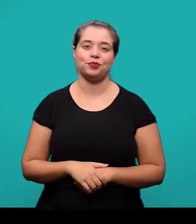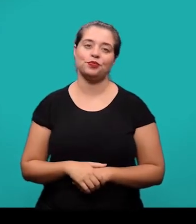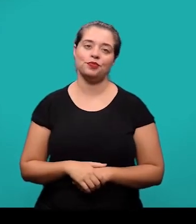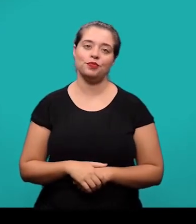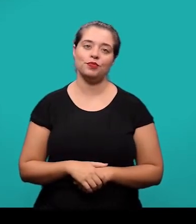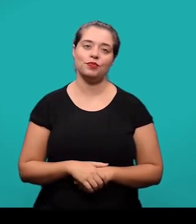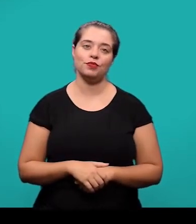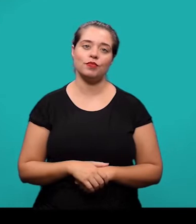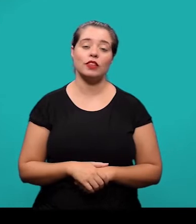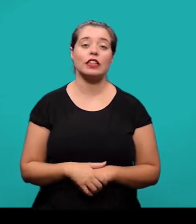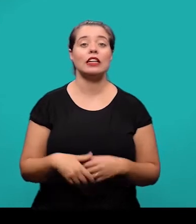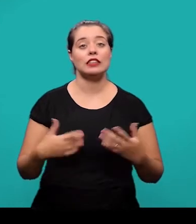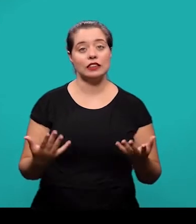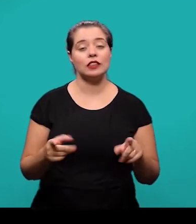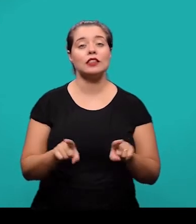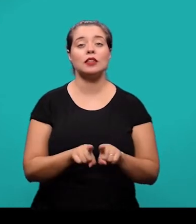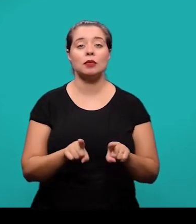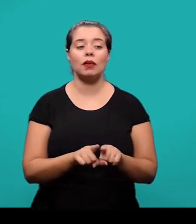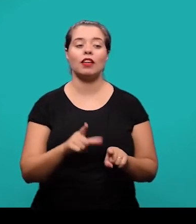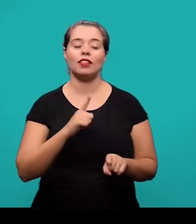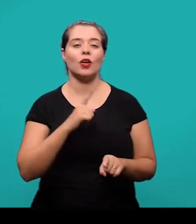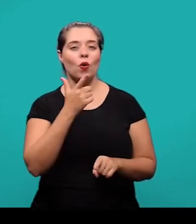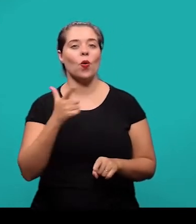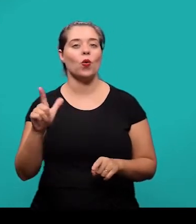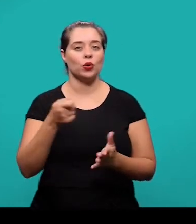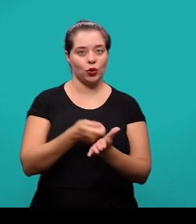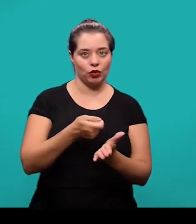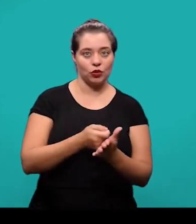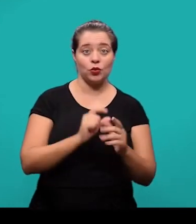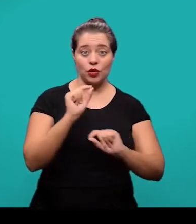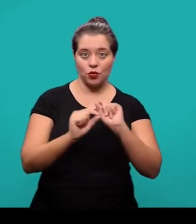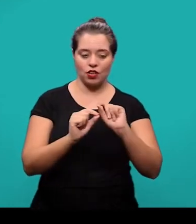O segundo elemento textual, também obrigatório é o desenvolvimento